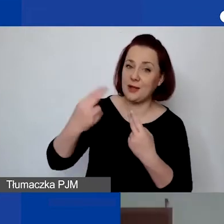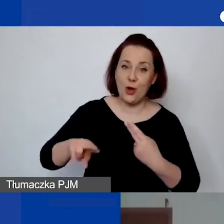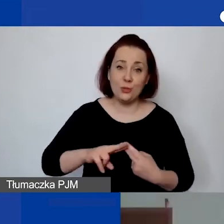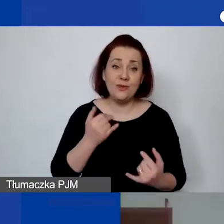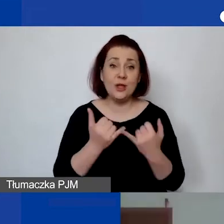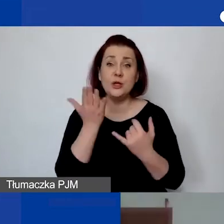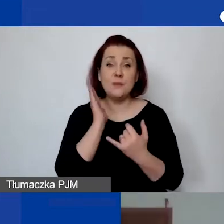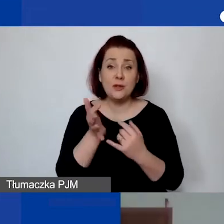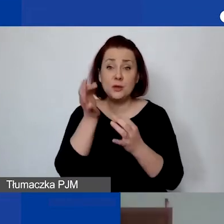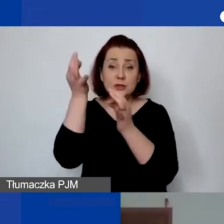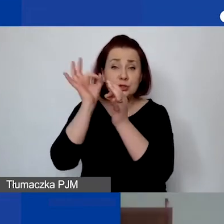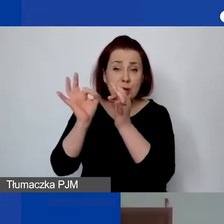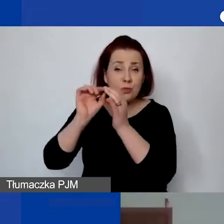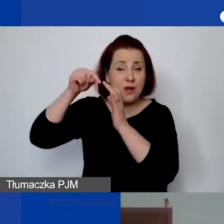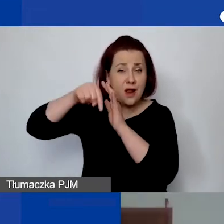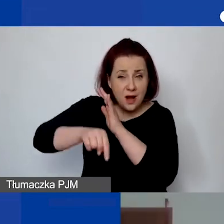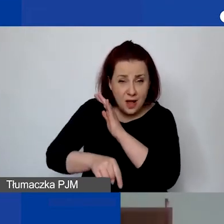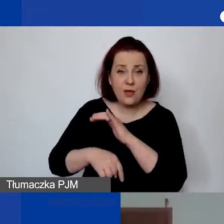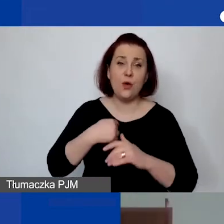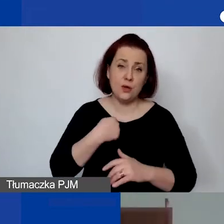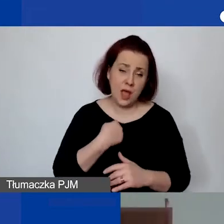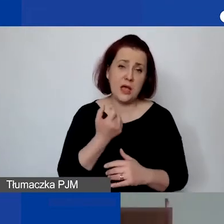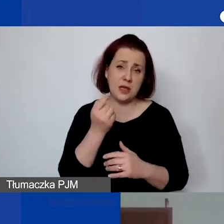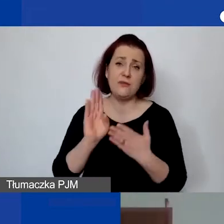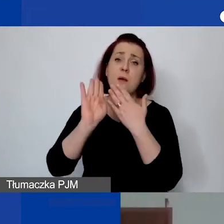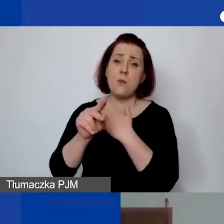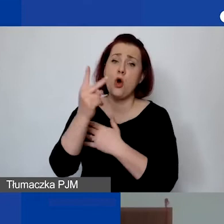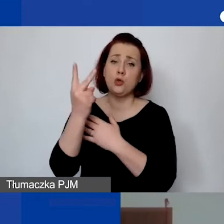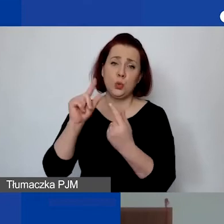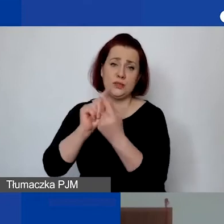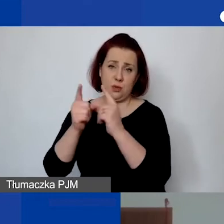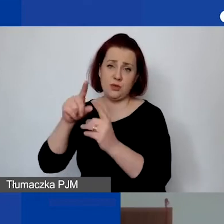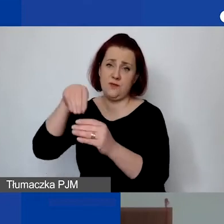będę oczywiście do dyspozycji także za chwilkę na drugim linku.